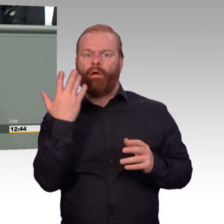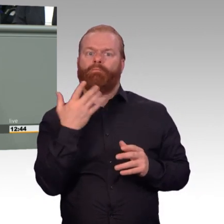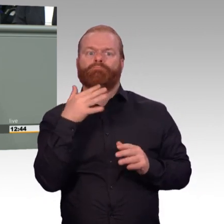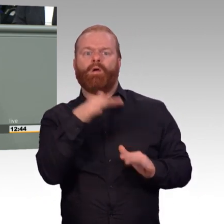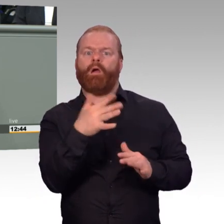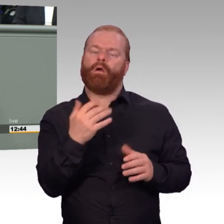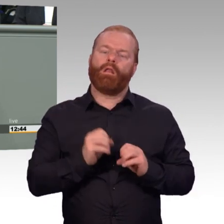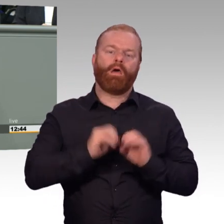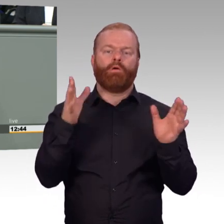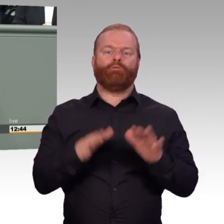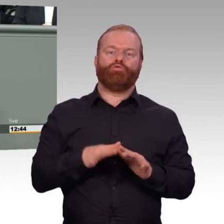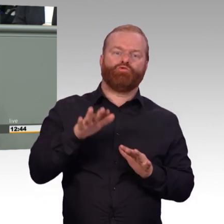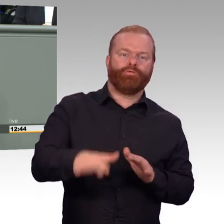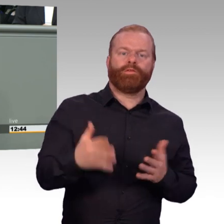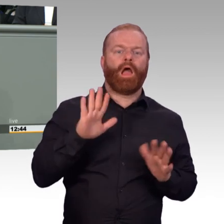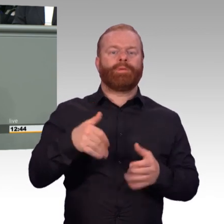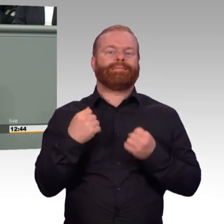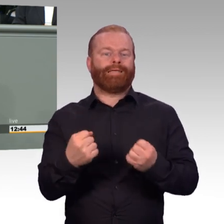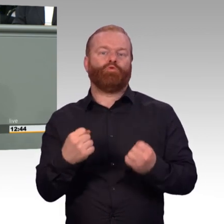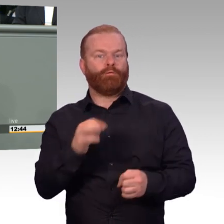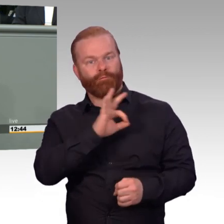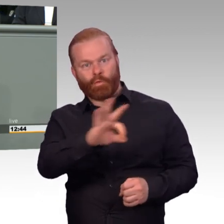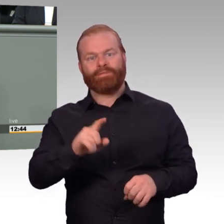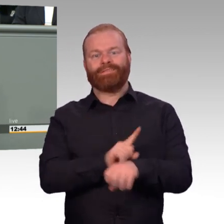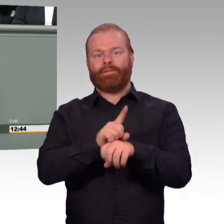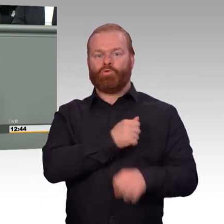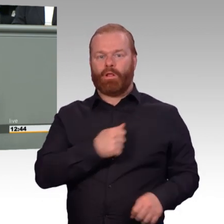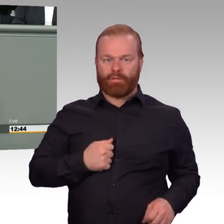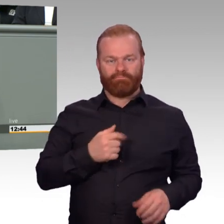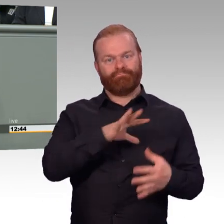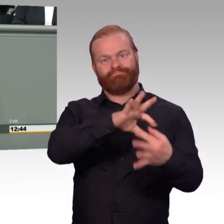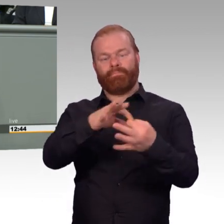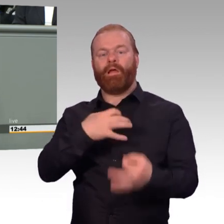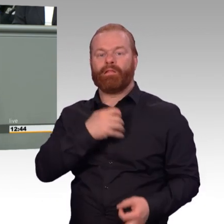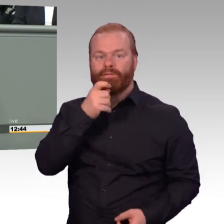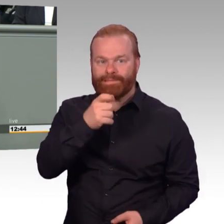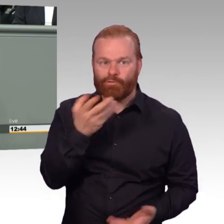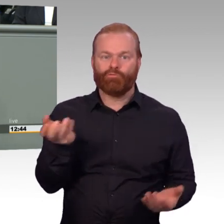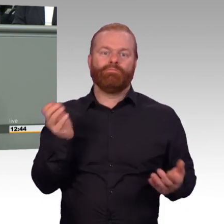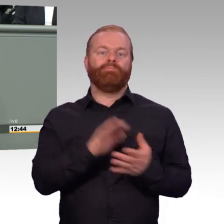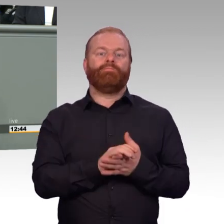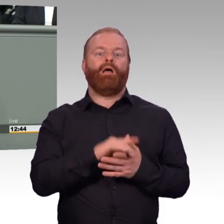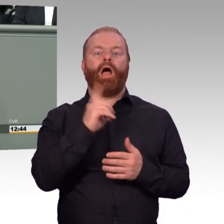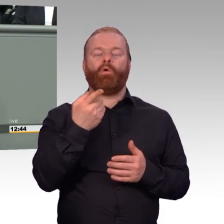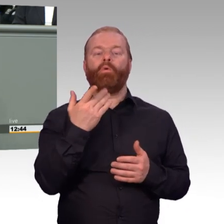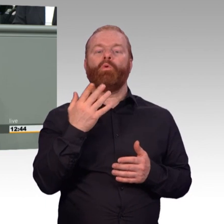die Reservedienst leisten wollen. Aber wie eben schon von vielen aufgezeigt wurde, im Gesetzgebungsverfahren selbst haben wir